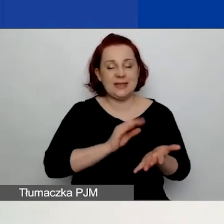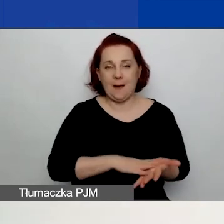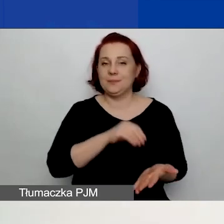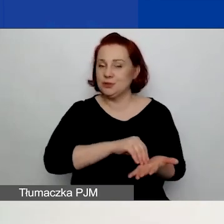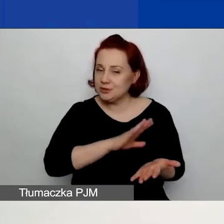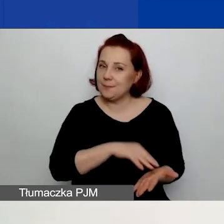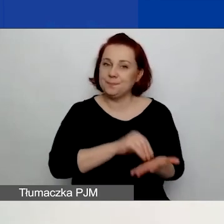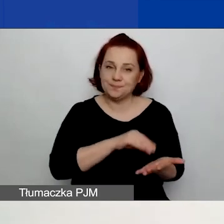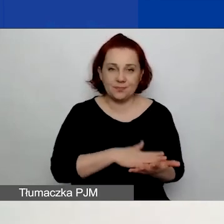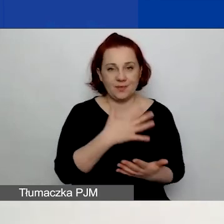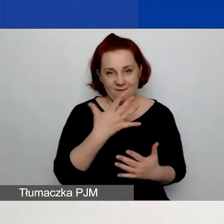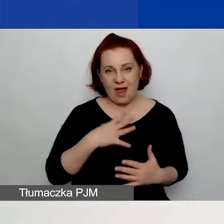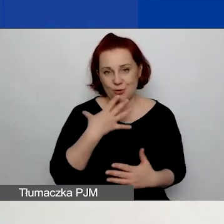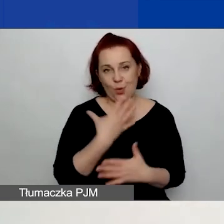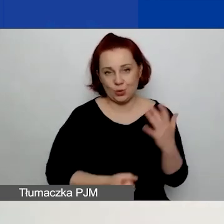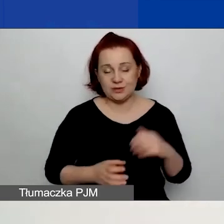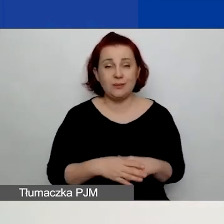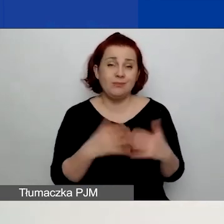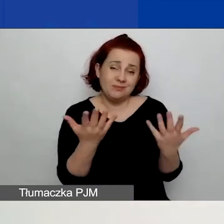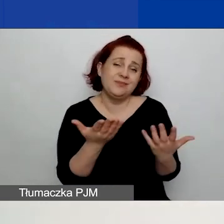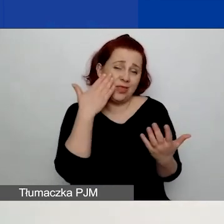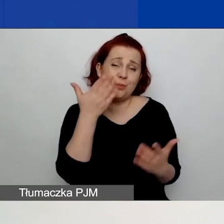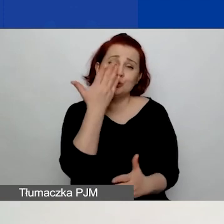Ponieważ szkoda byłoby stracić waszą pracę.